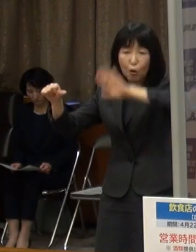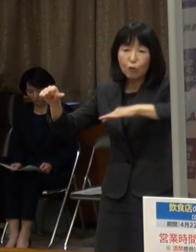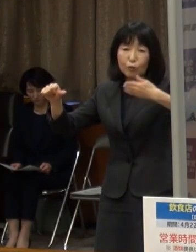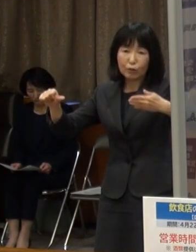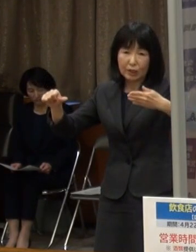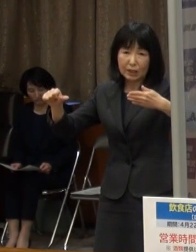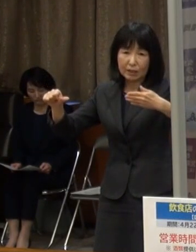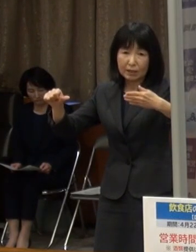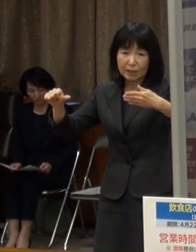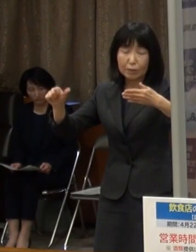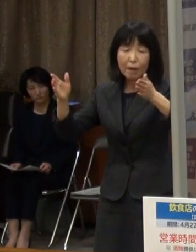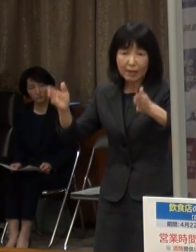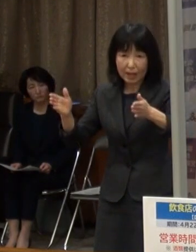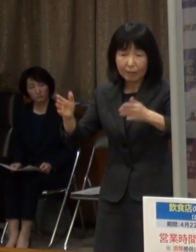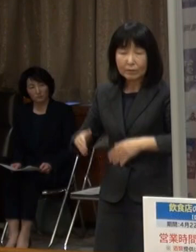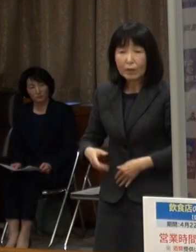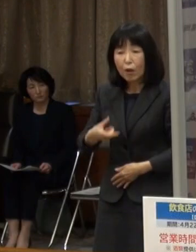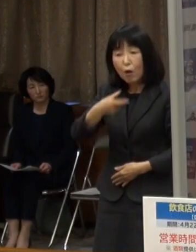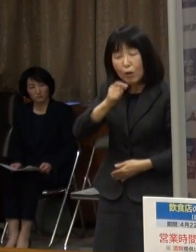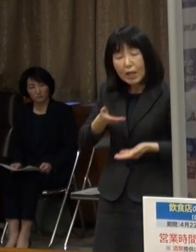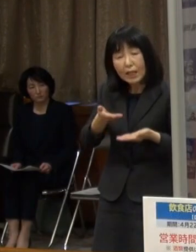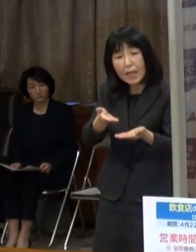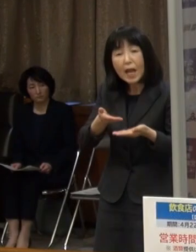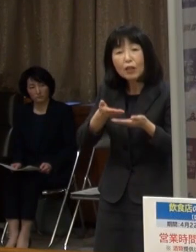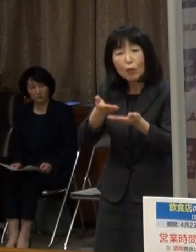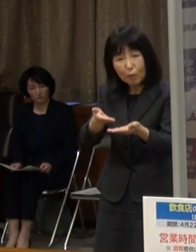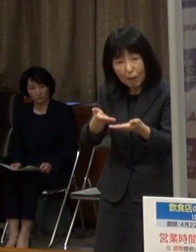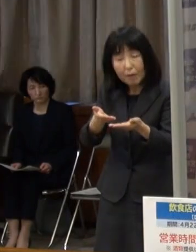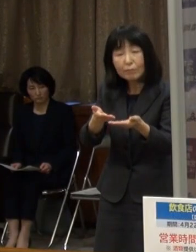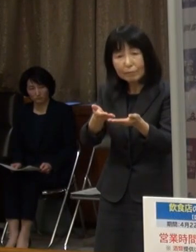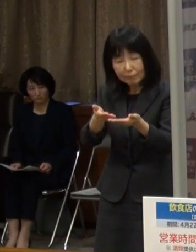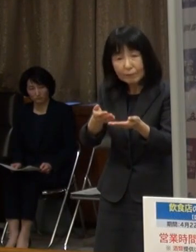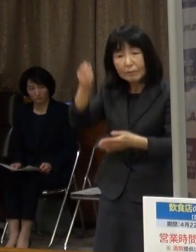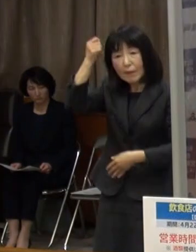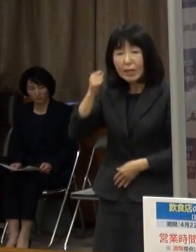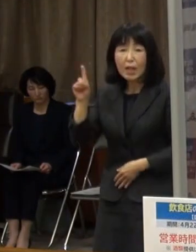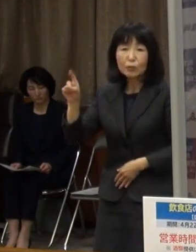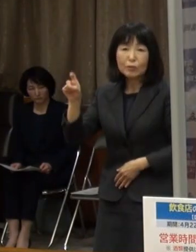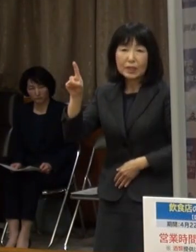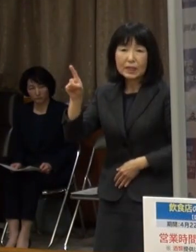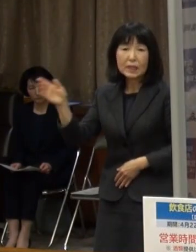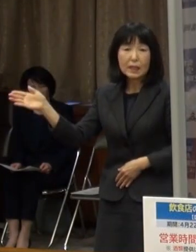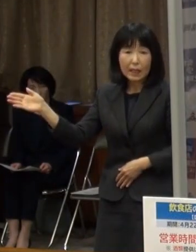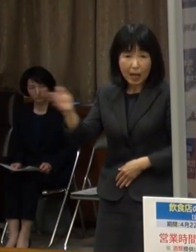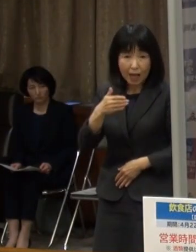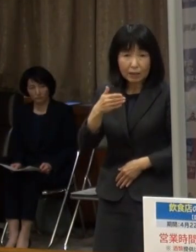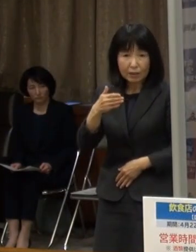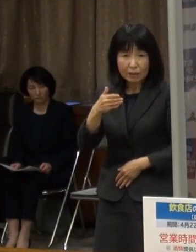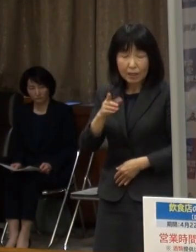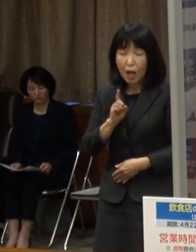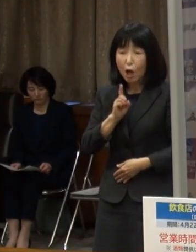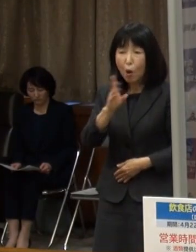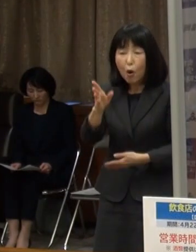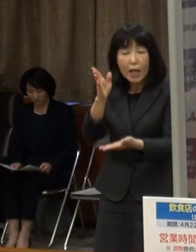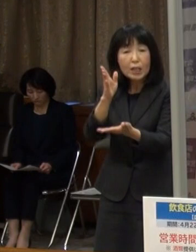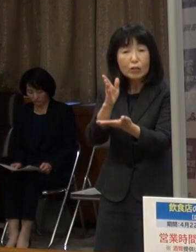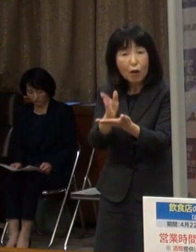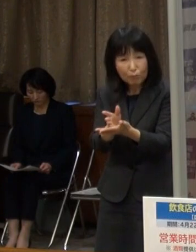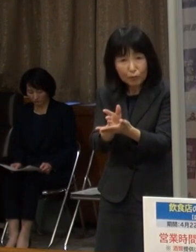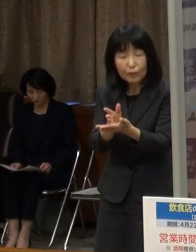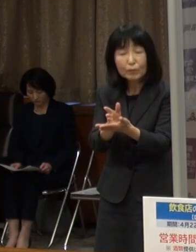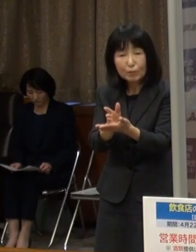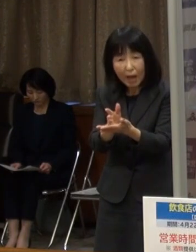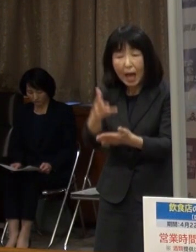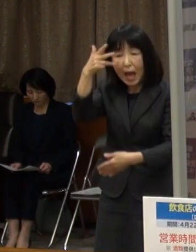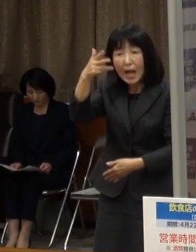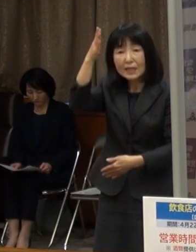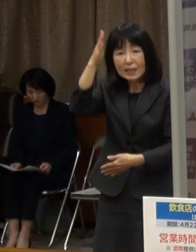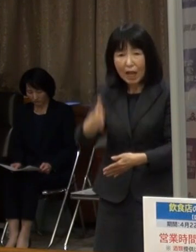酒類の提供は１１時からとし オーダーストップを２０時３０分までとしていただきたいと思います